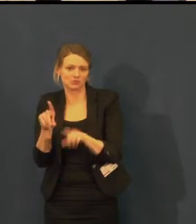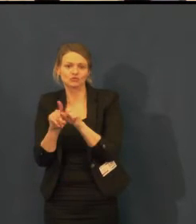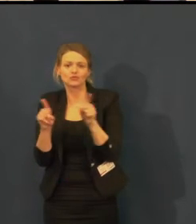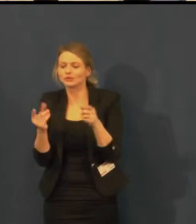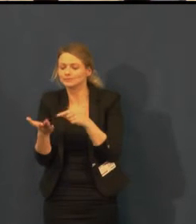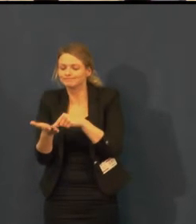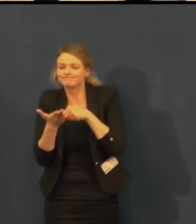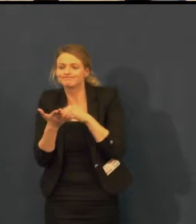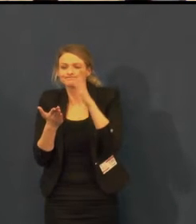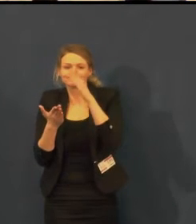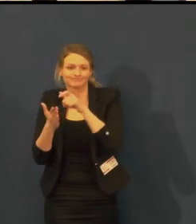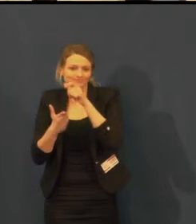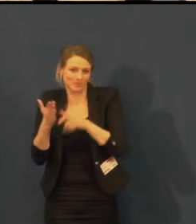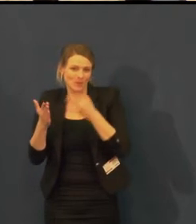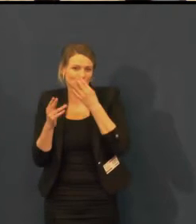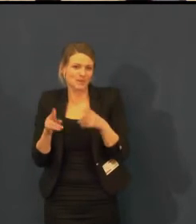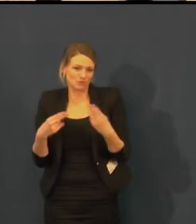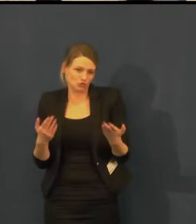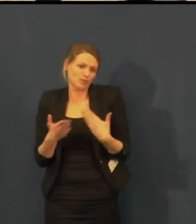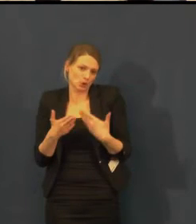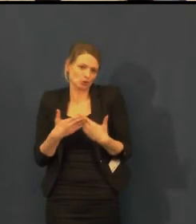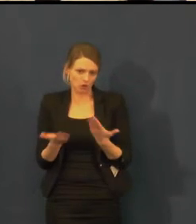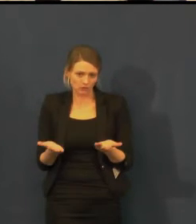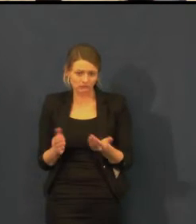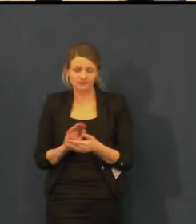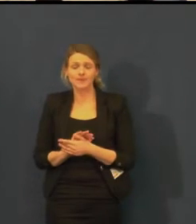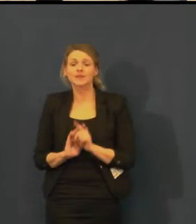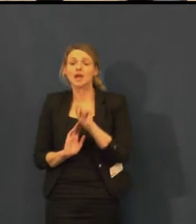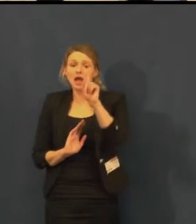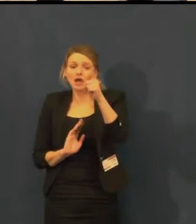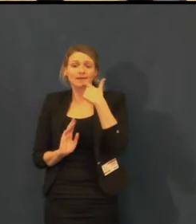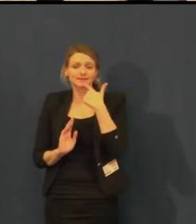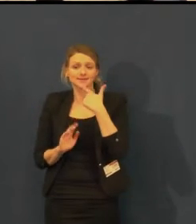Švandovo divadlo nemá jen jednu scénu, má dvě.